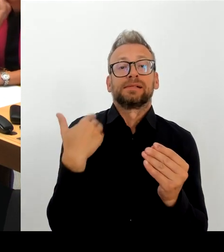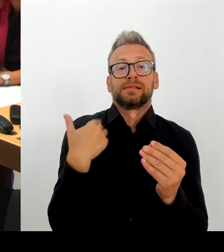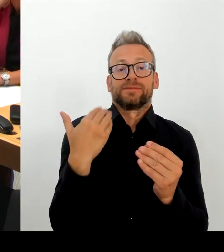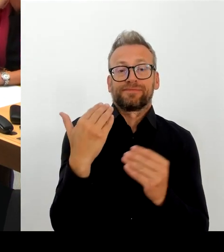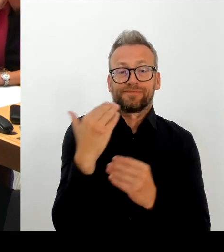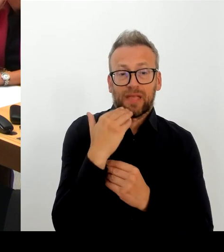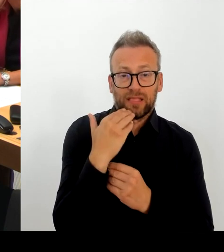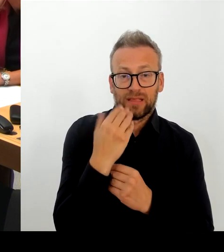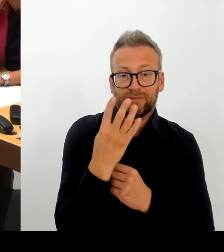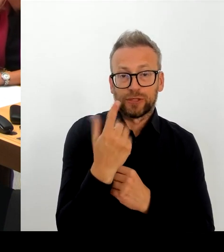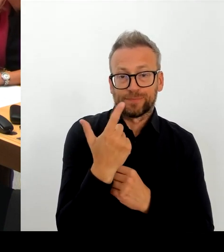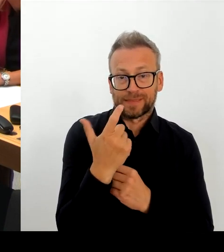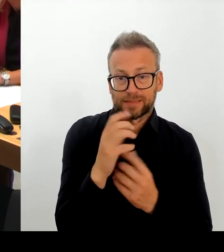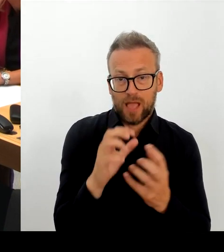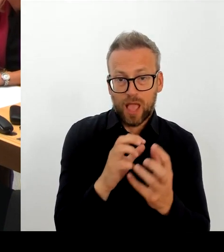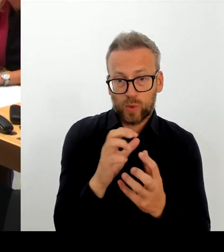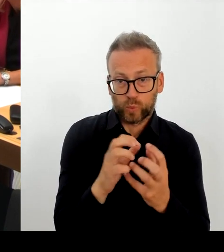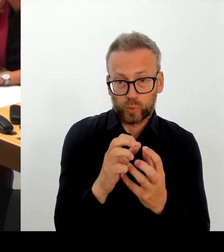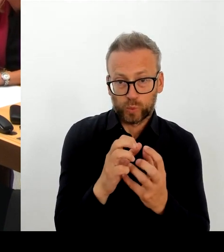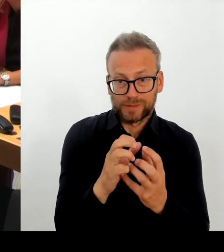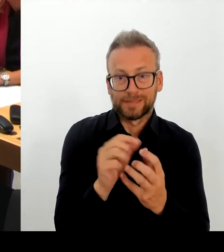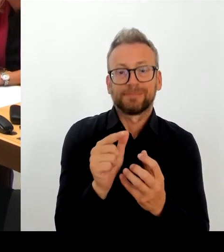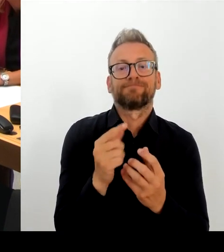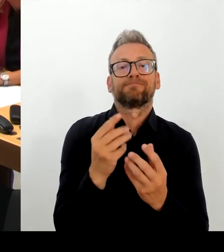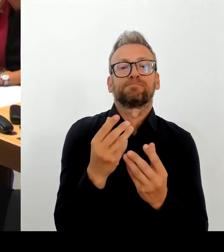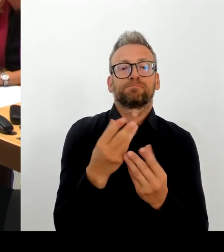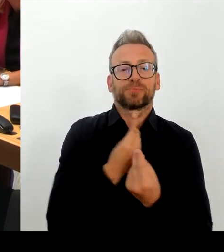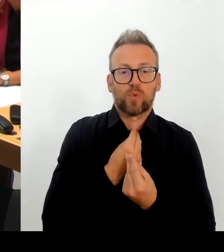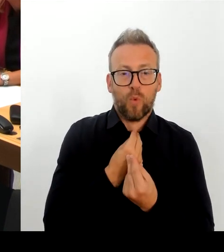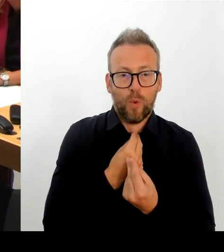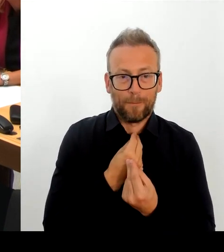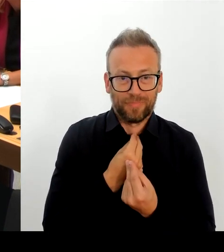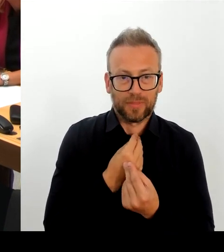Basisdienst wurde im Bereich der digitalen Akte gemeldet.